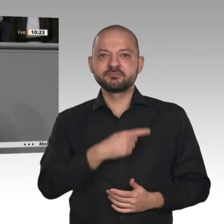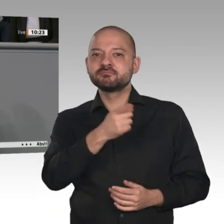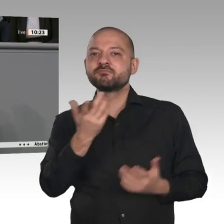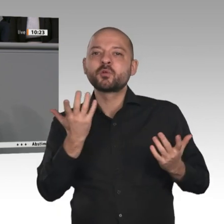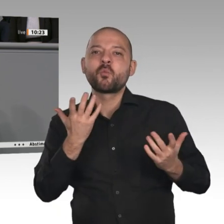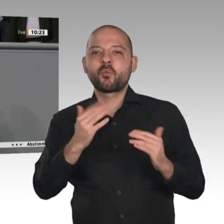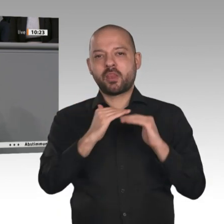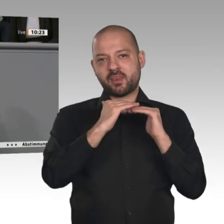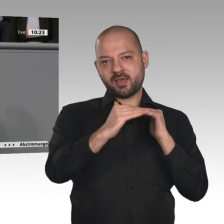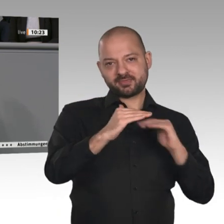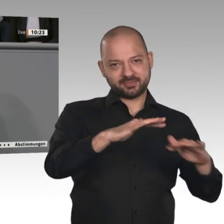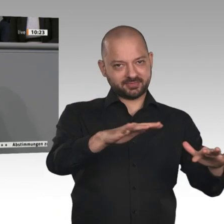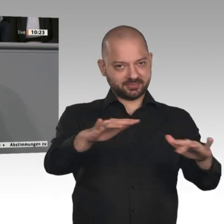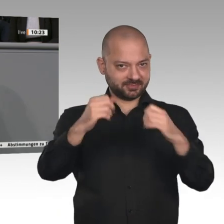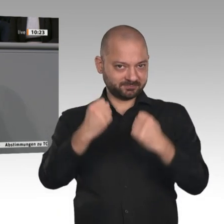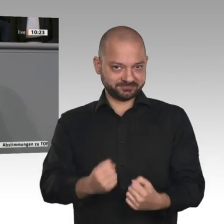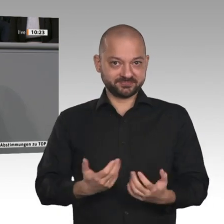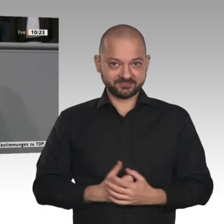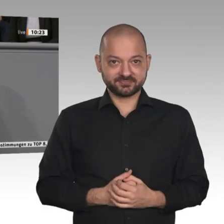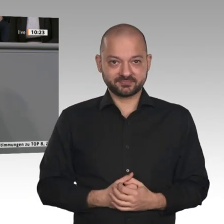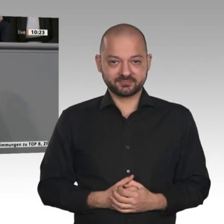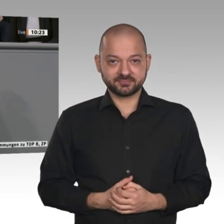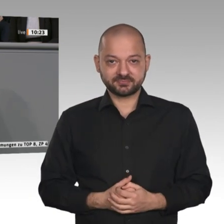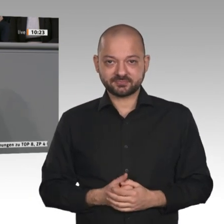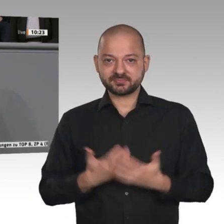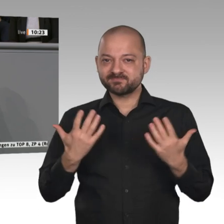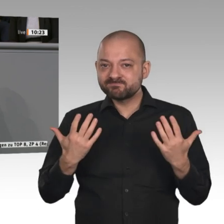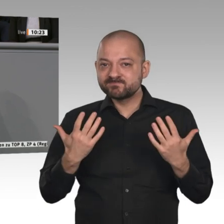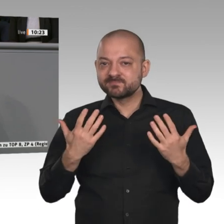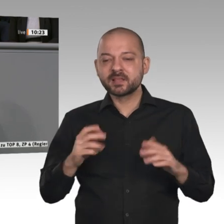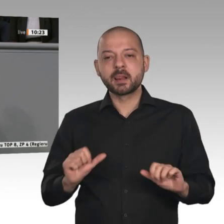Wirtschaft stärken, Wirtschaftspolitik vorantreiben, dann müssen wir die ländlichen